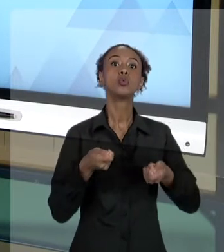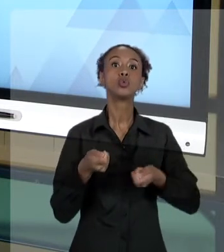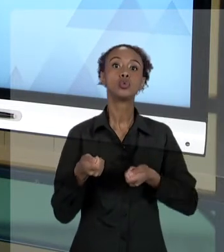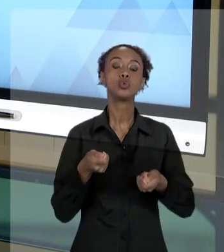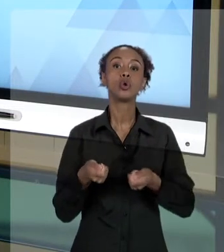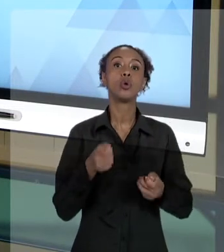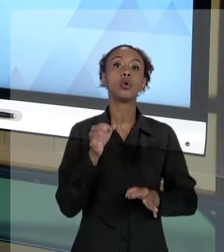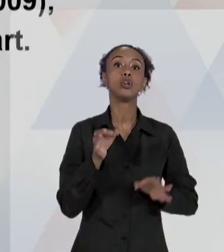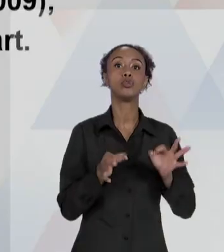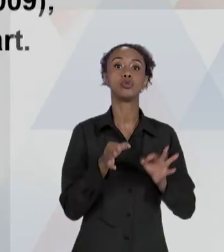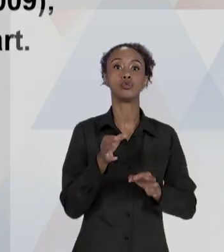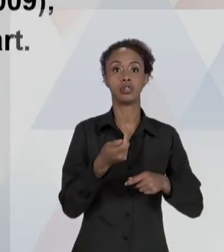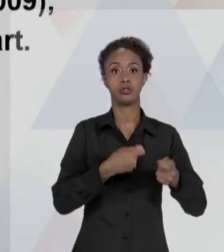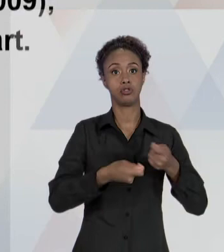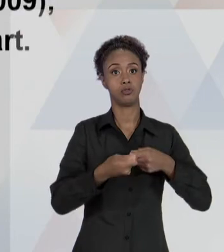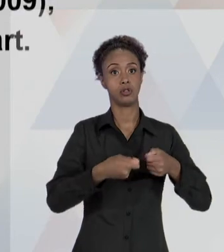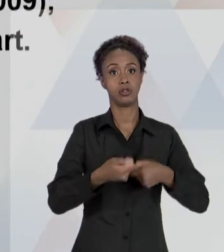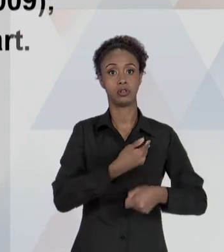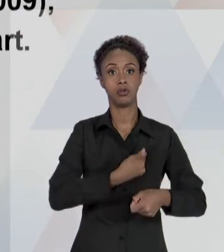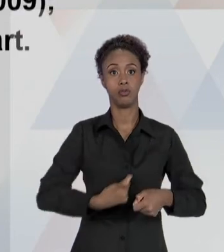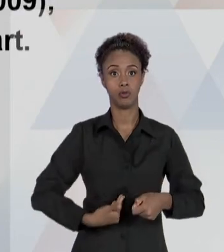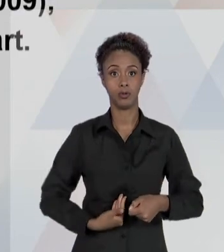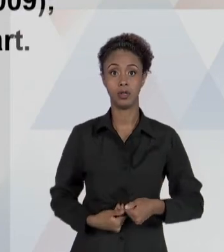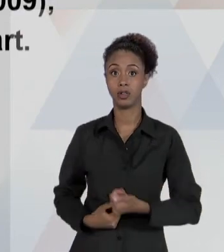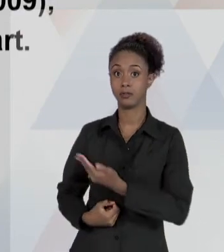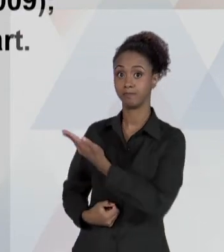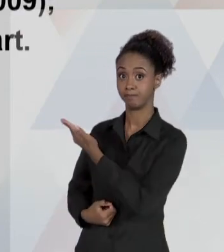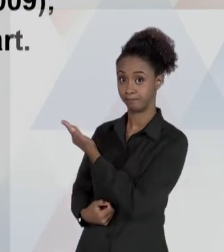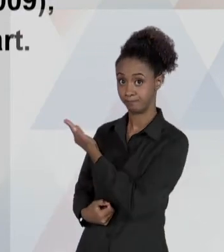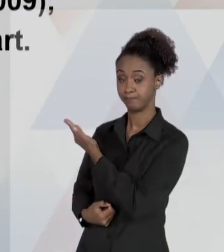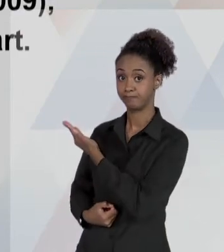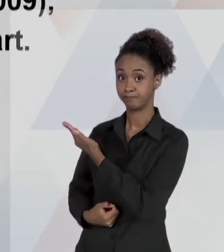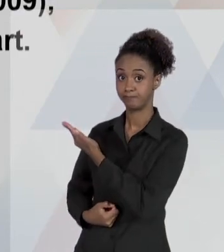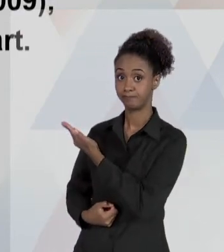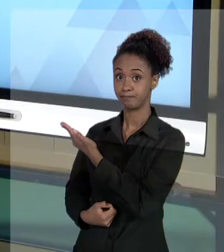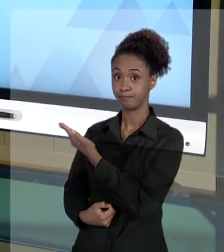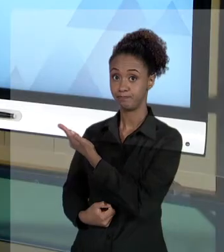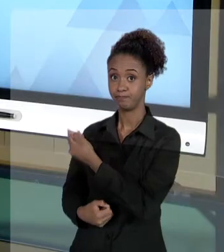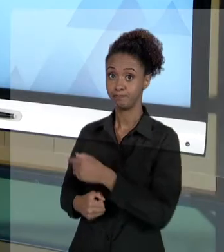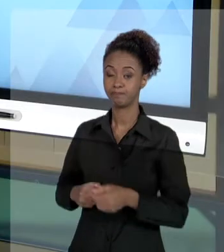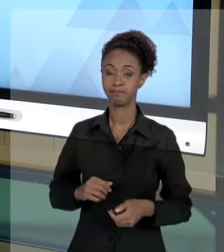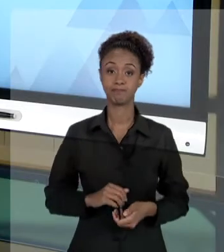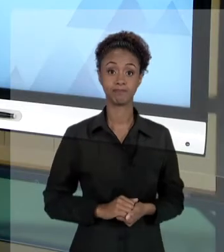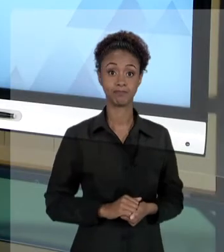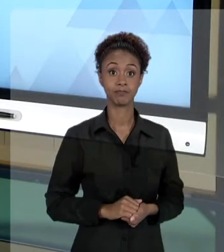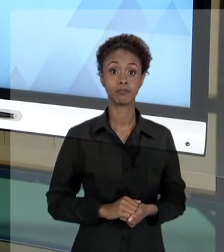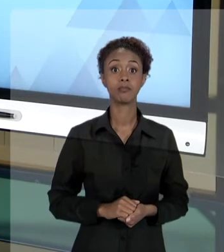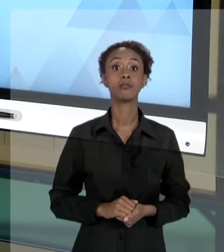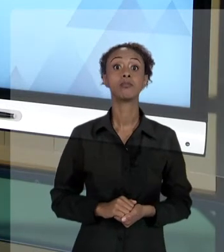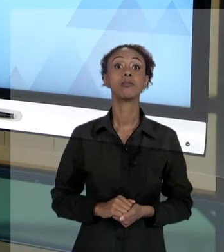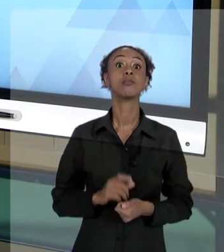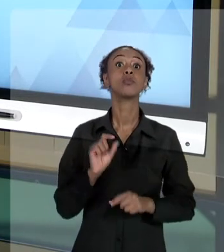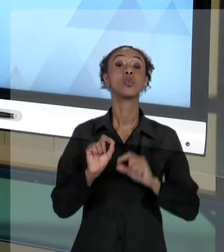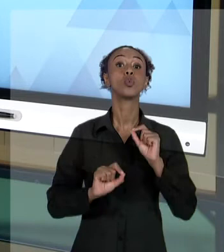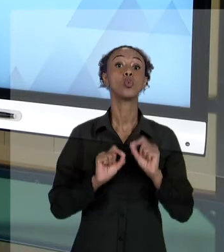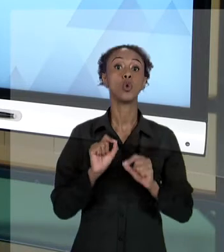POR MANDADO DE SEGURANÇA; POR AÇÃO POPULAR. SÃO AÇÕES CONSTITUCIONAIS PREVISTAS NA